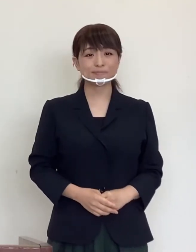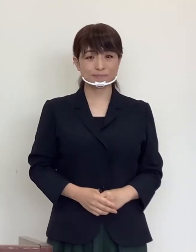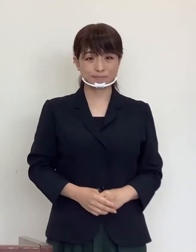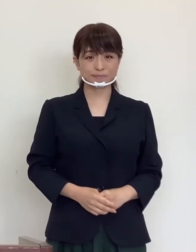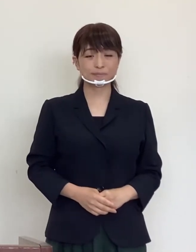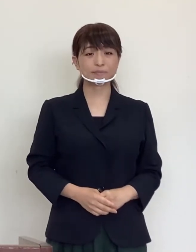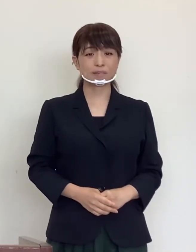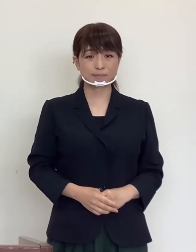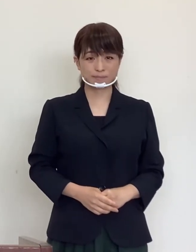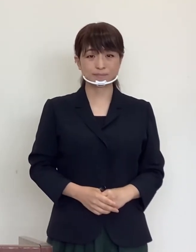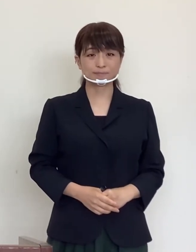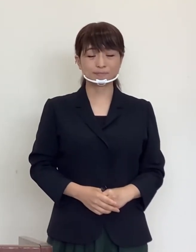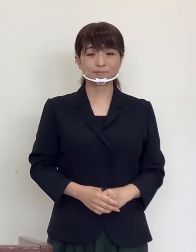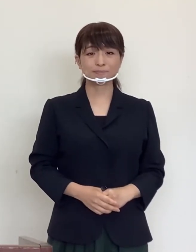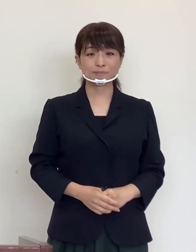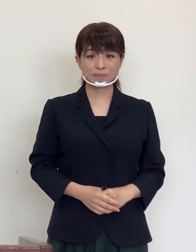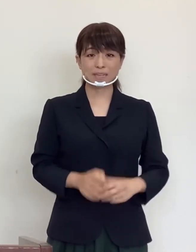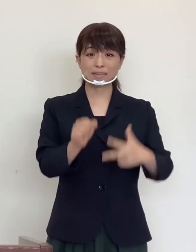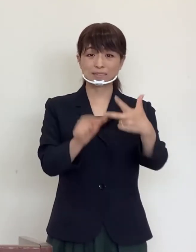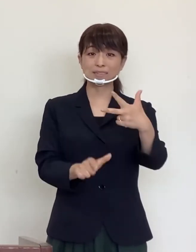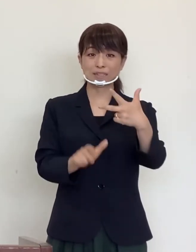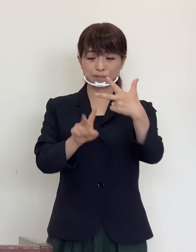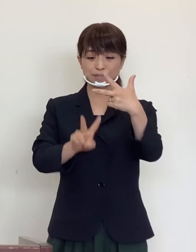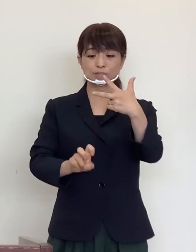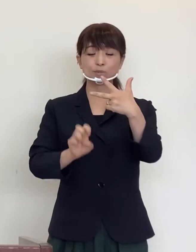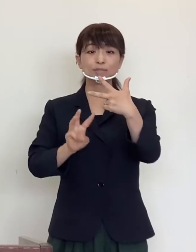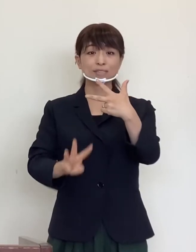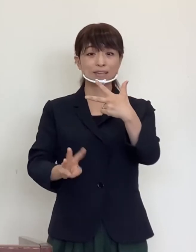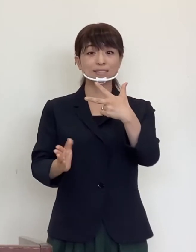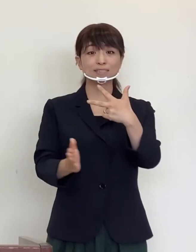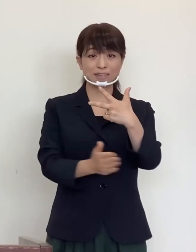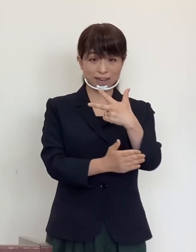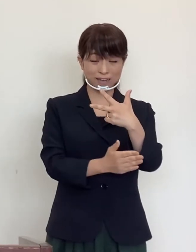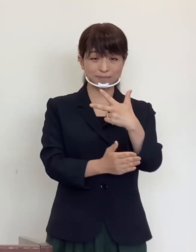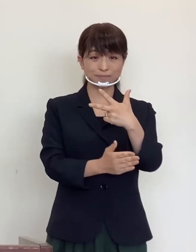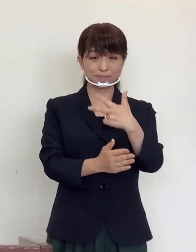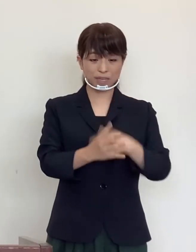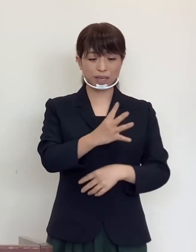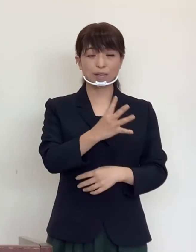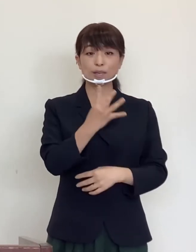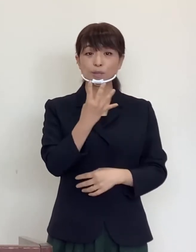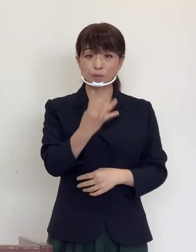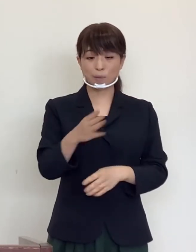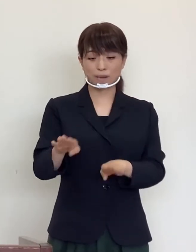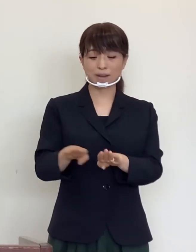いよいよ7月23日から 4連休を迎え ます